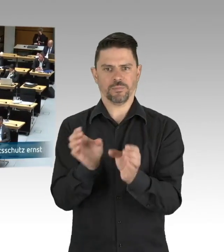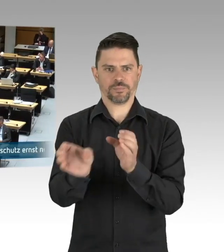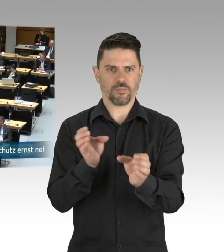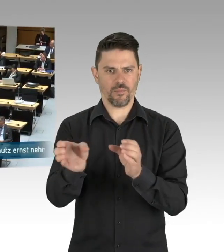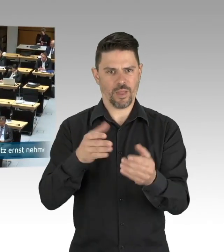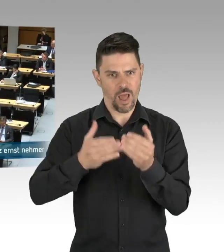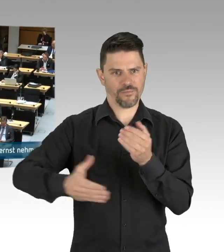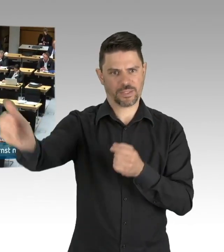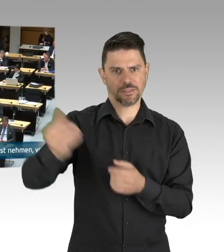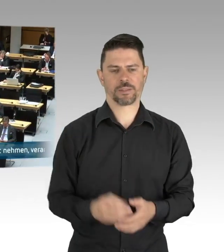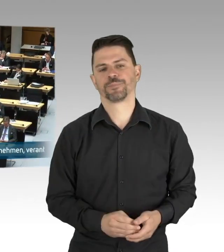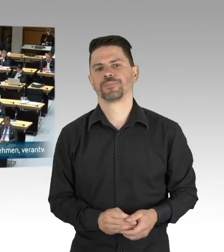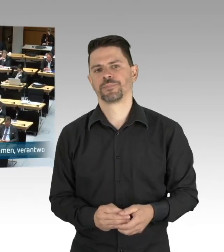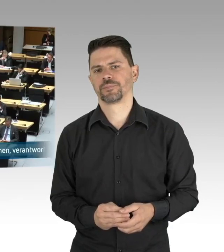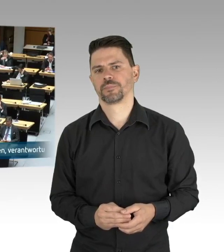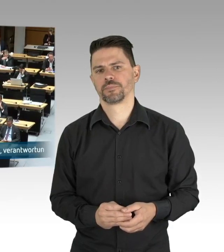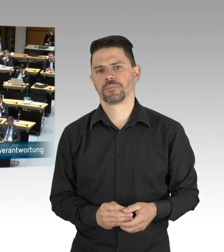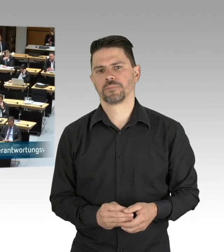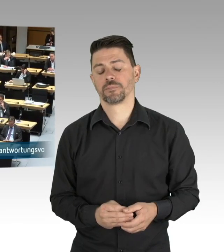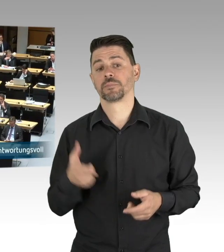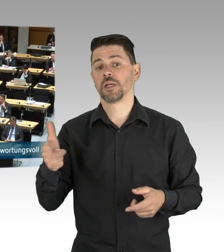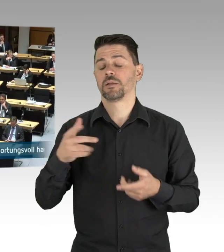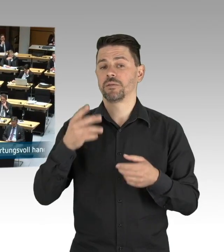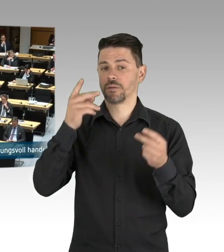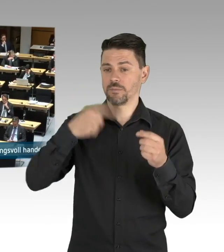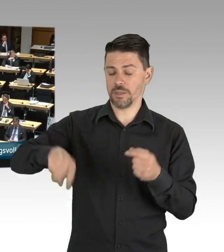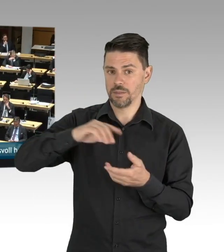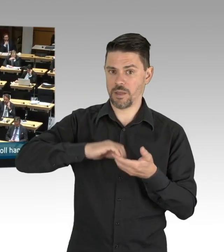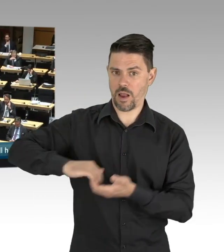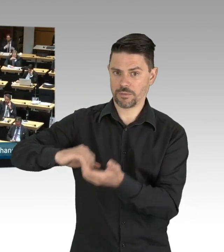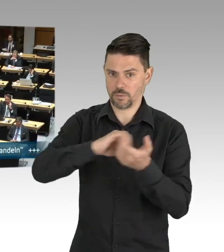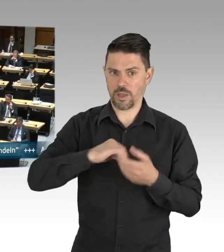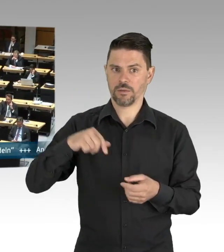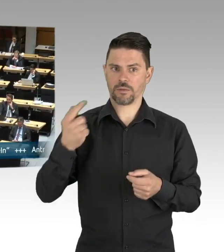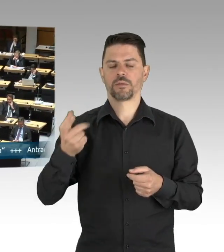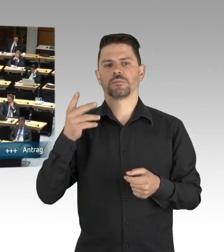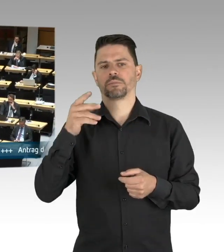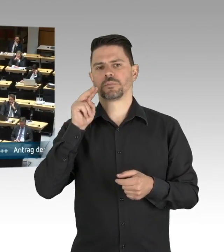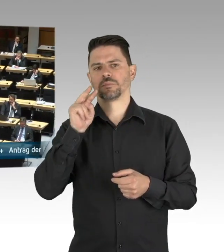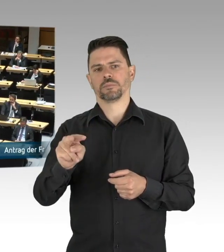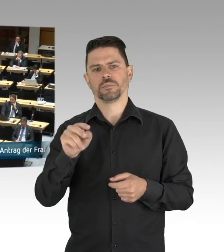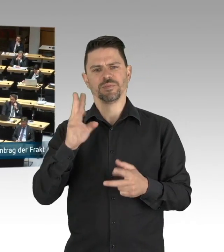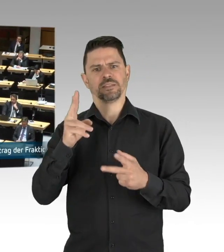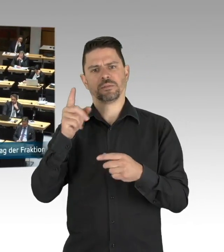dafür müssen wir dem Fachkräftemangel entgegenwirken, wir müssen die Anerkennung ausländischer Abschlüsse beschleunigen